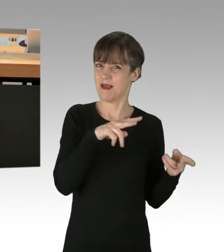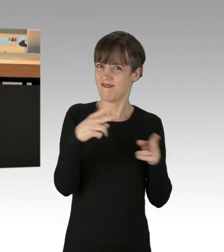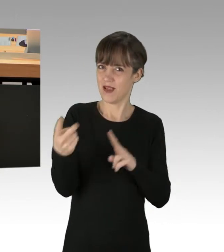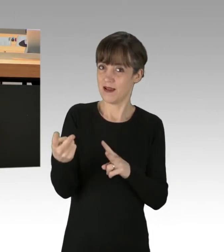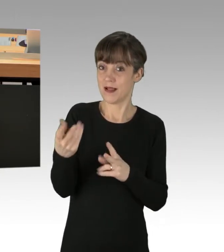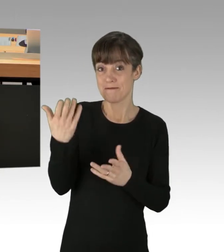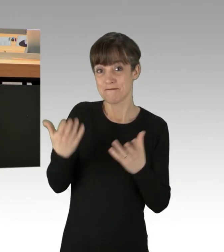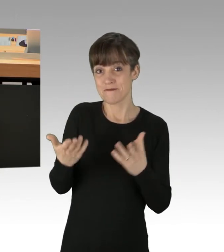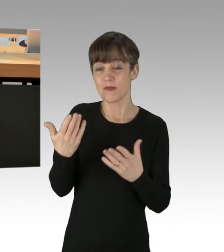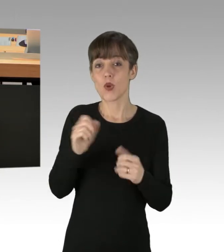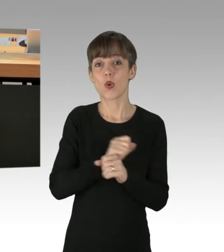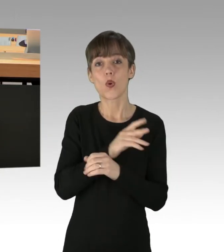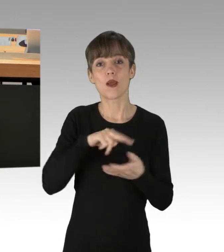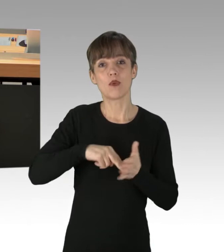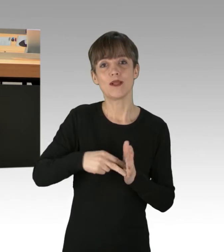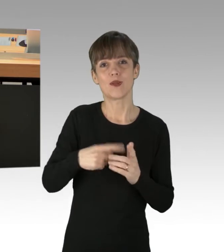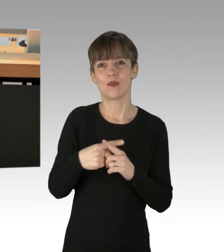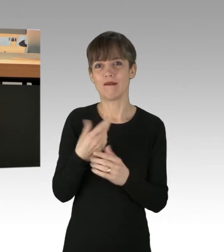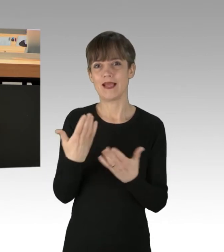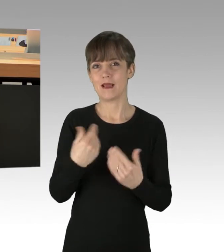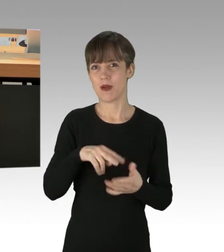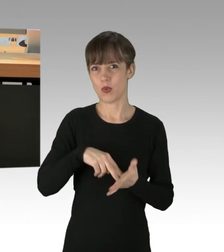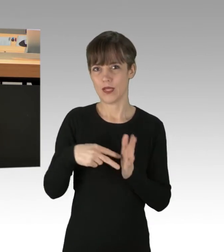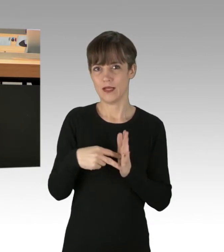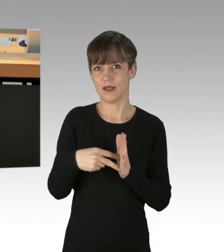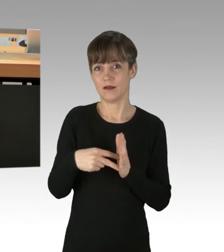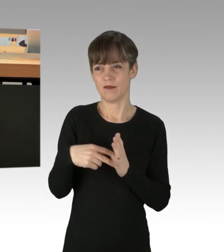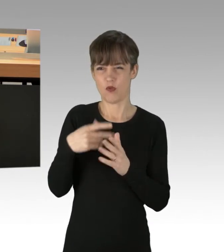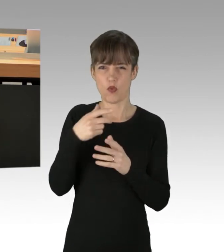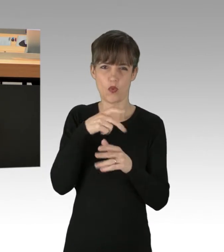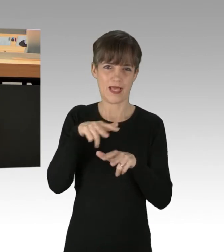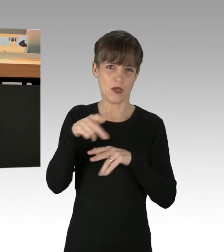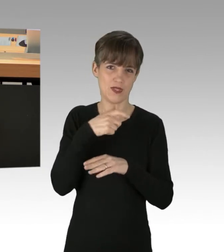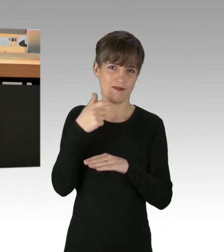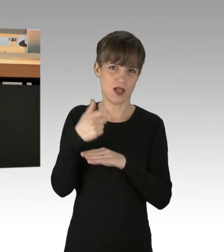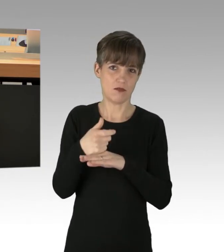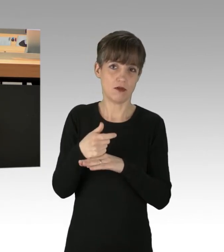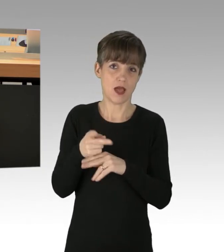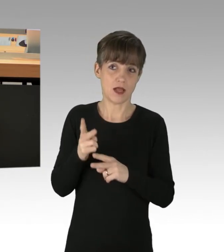als auch in der Klimapolitik als in Regierungsverantwortung stehende Personen längst hätten tun sollen.